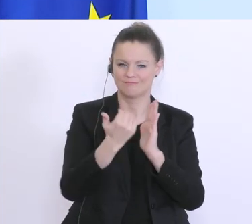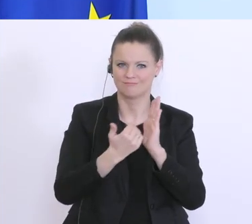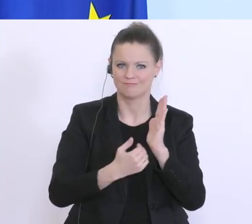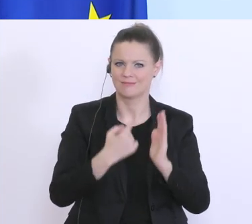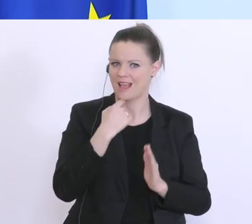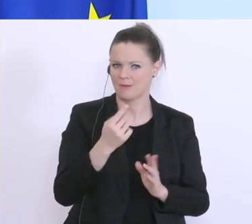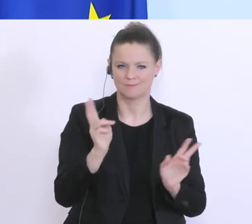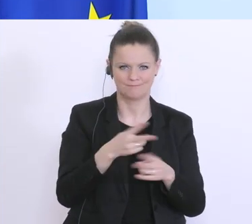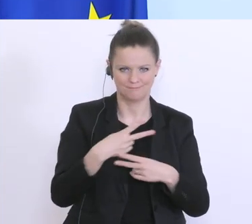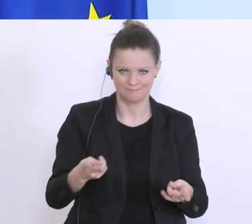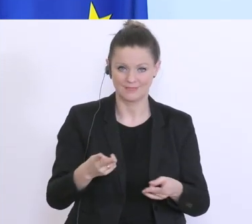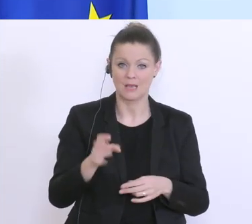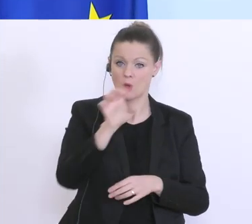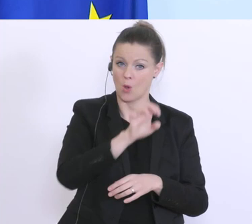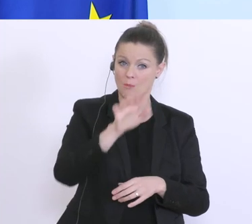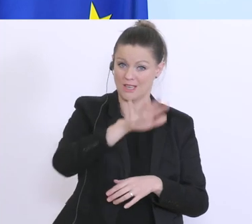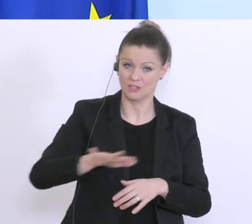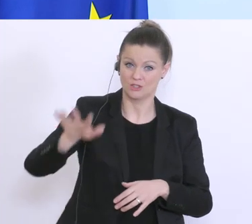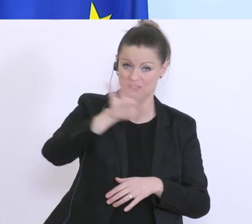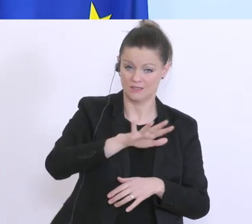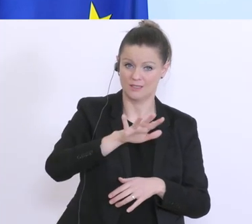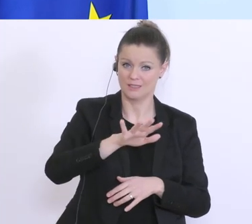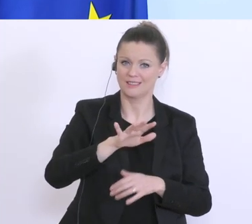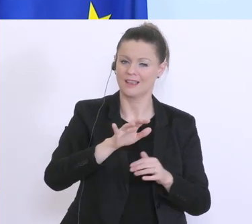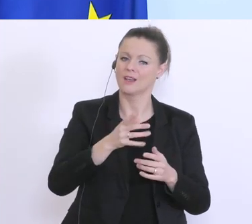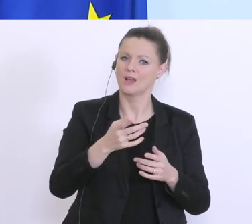wir auf europäischer Ebene darauf einzuwirken, dass das für kleinere Beträge möglich ist. Es